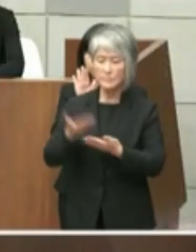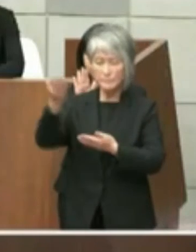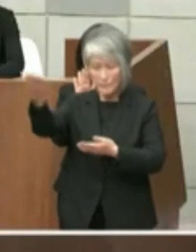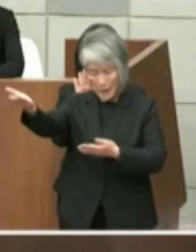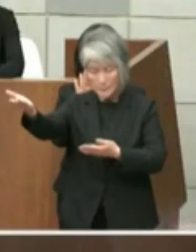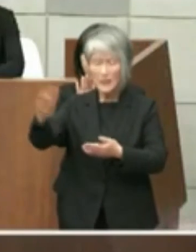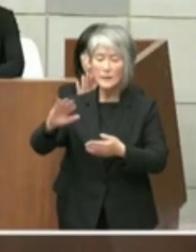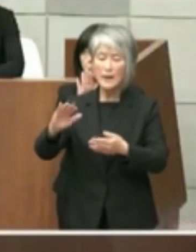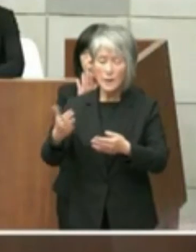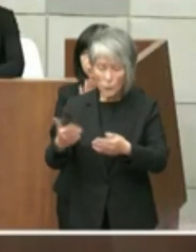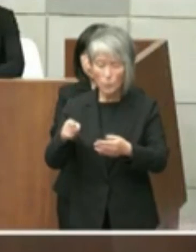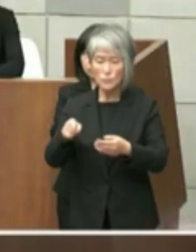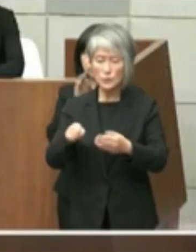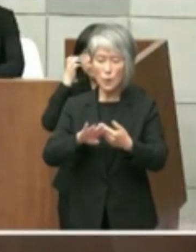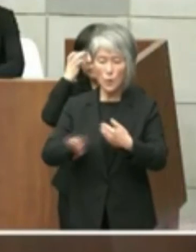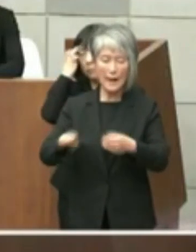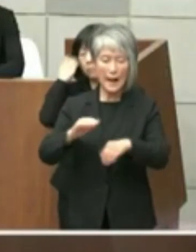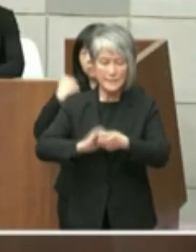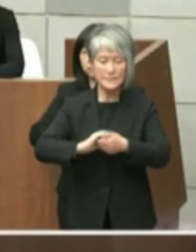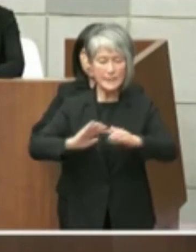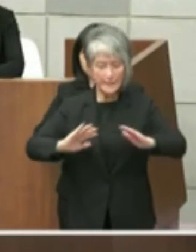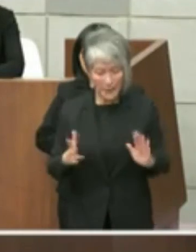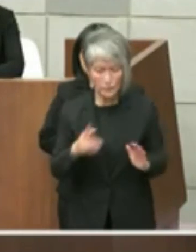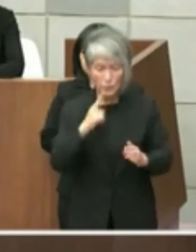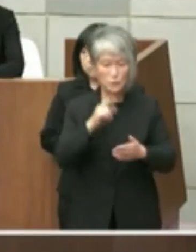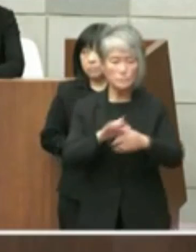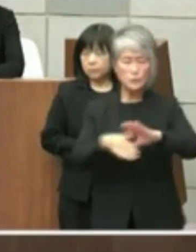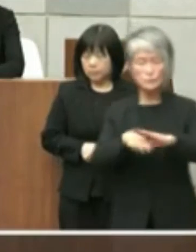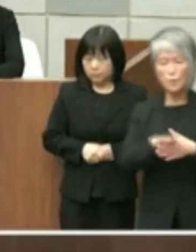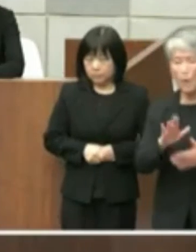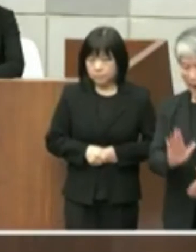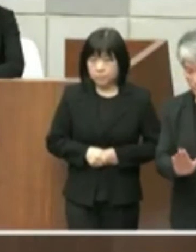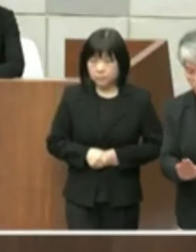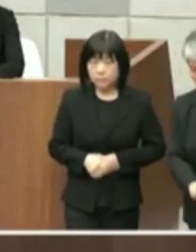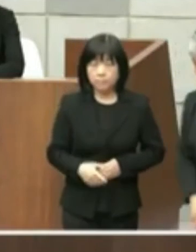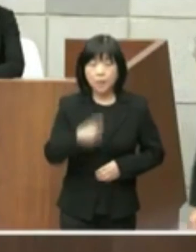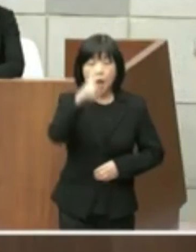いるところでございます 従いまして旧市立図書館については単に